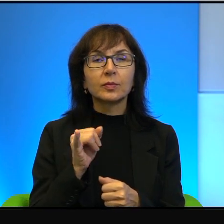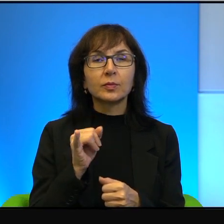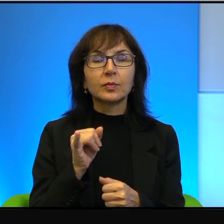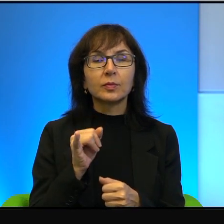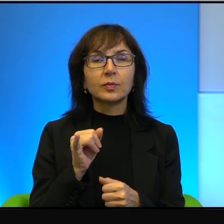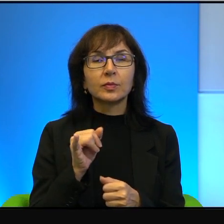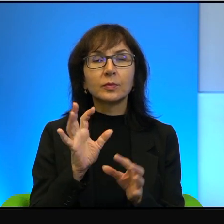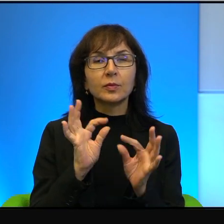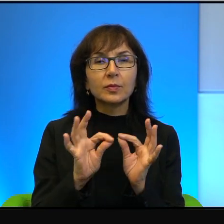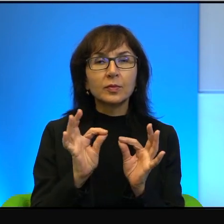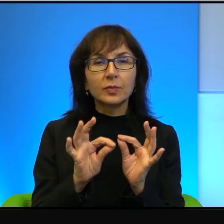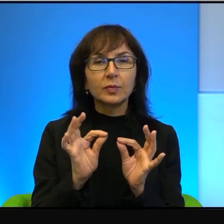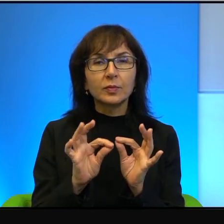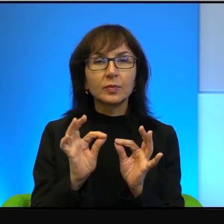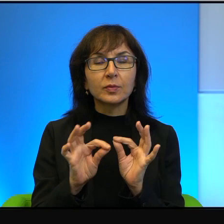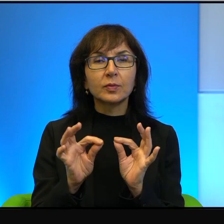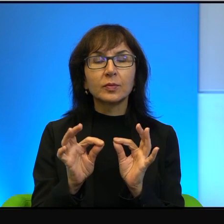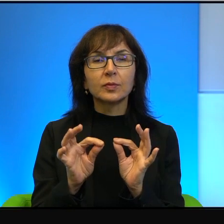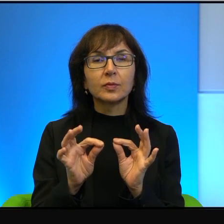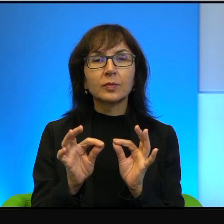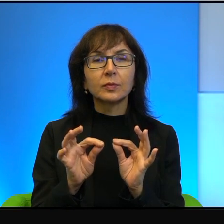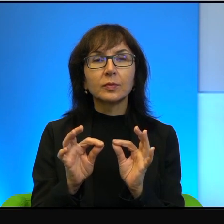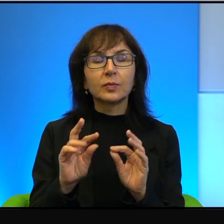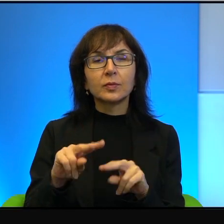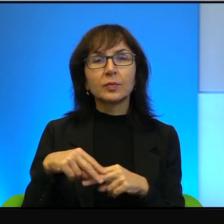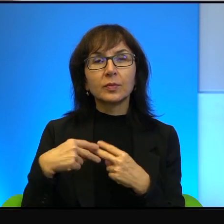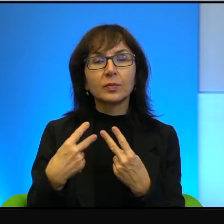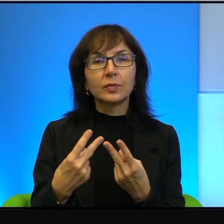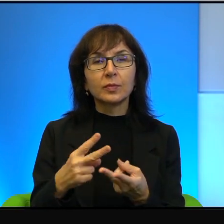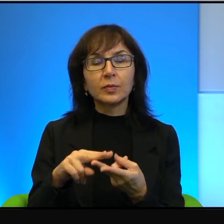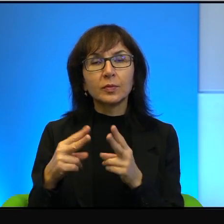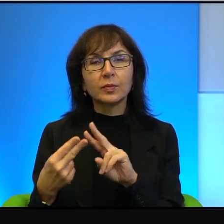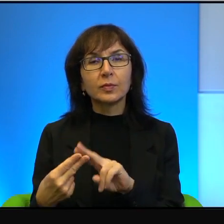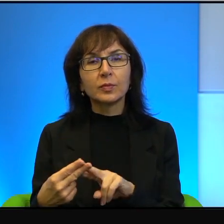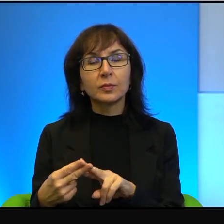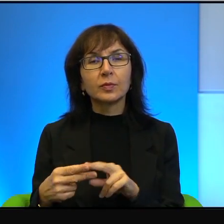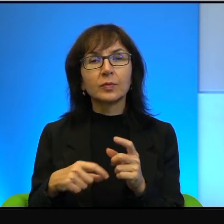Znaczy żeby przełożyć konflikt na historię życia jednego człowieka, jednej rodziny,